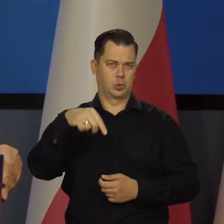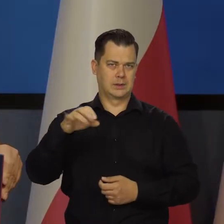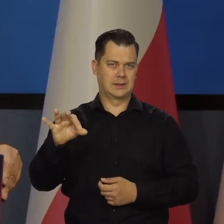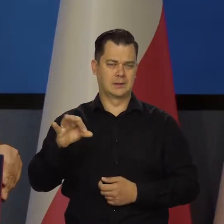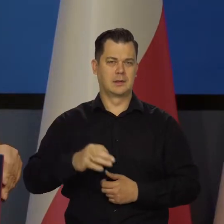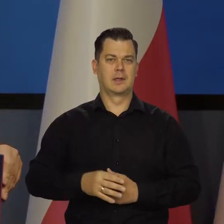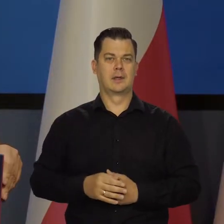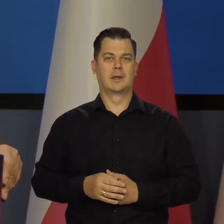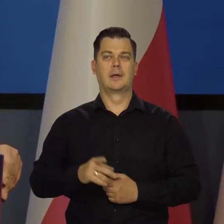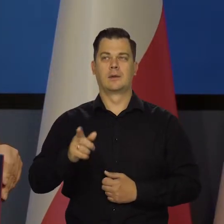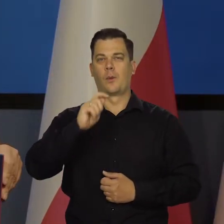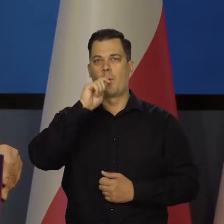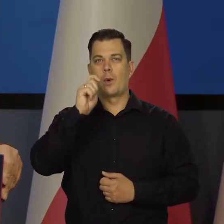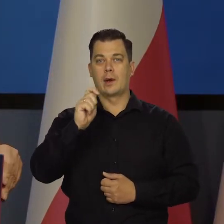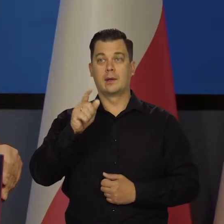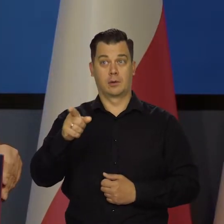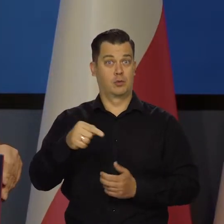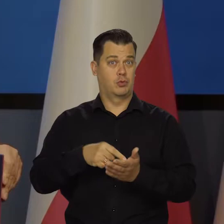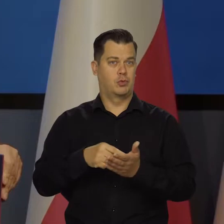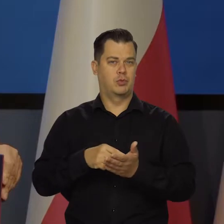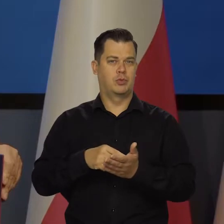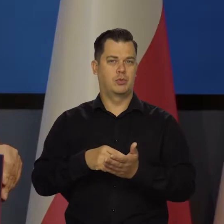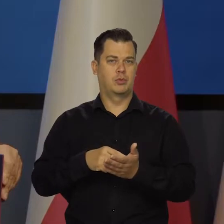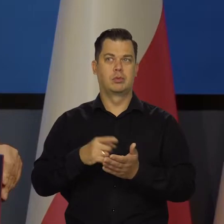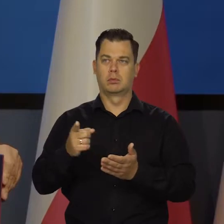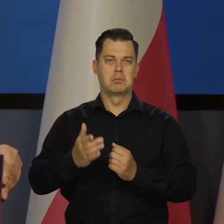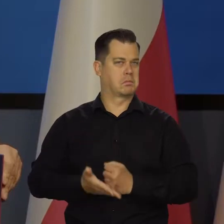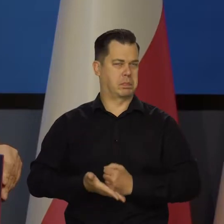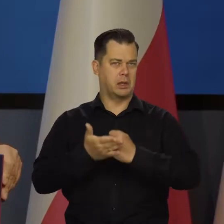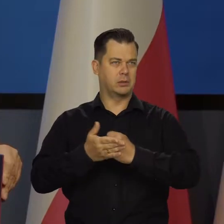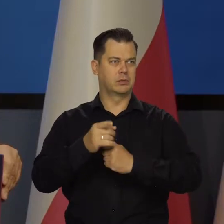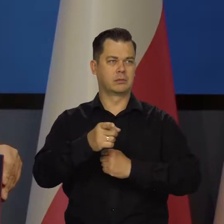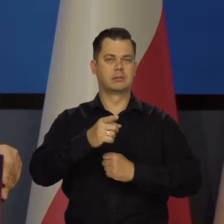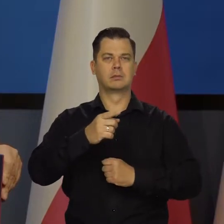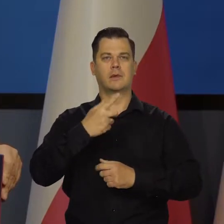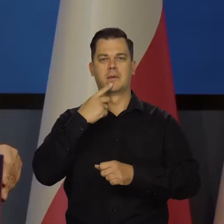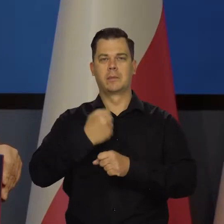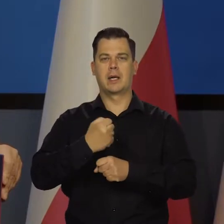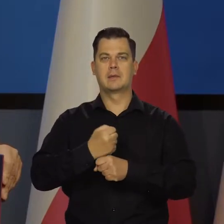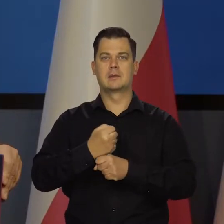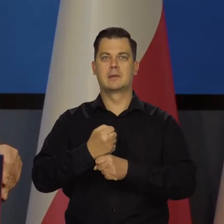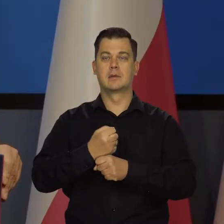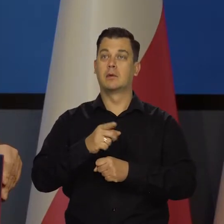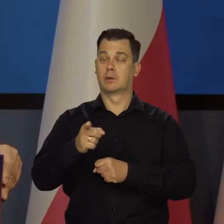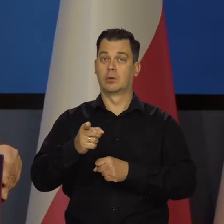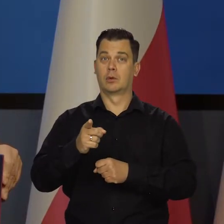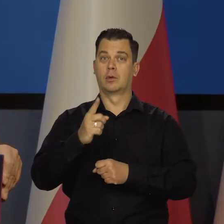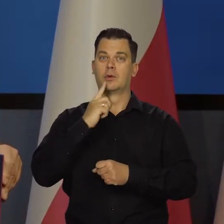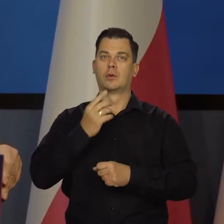Z tych Ukrainek, co teraz dojechały wspaniale, wzmocniły nasz rynek pracy, tworzą dochód narodowy,